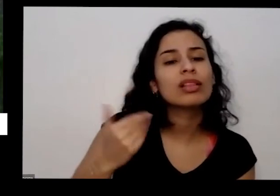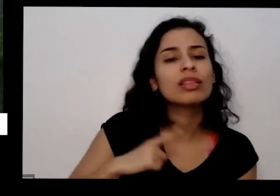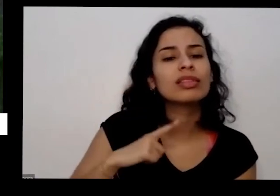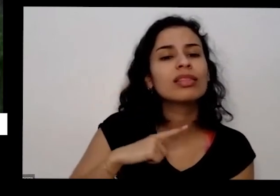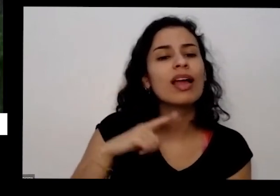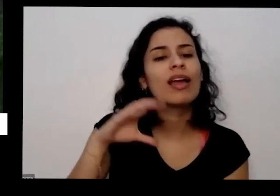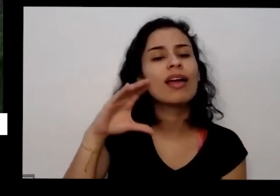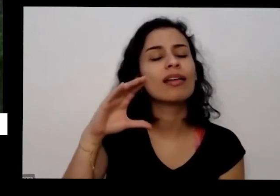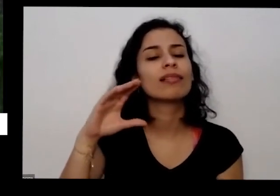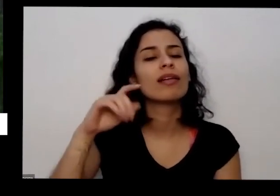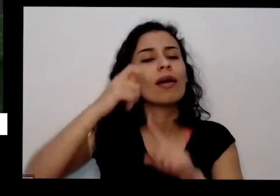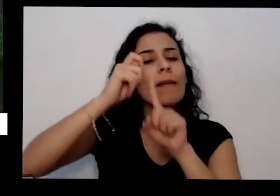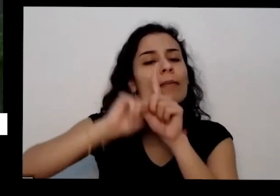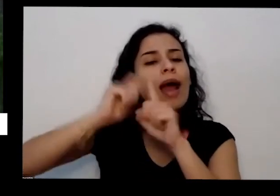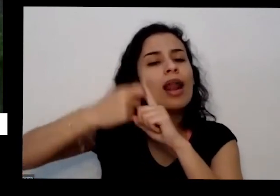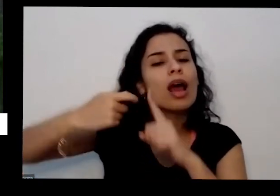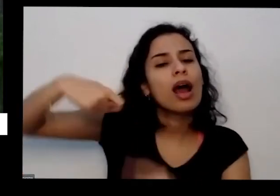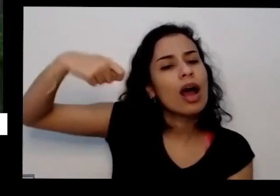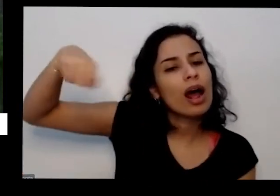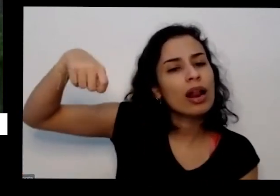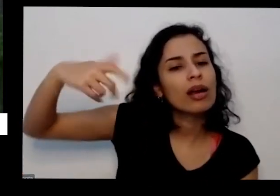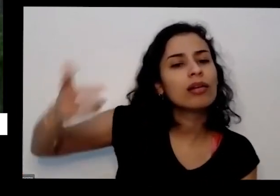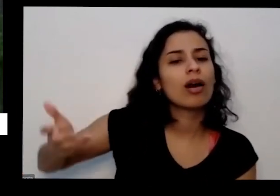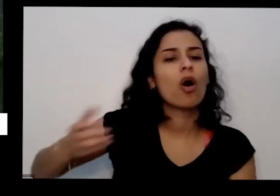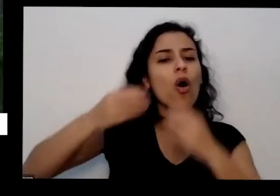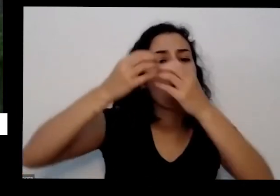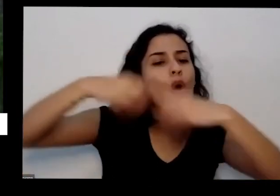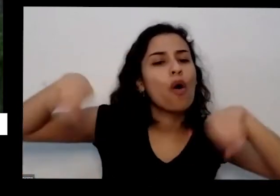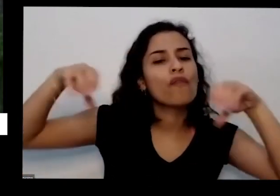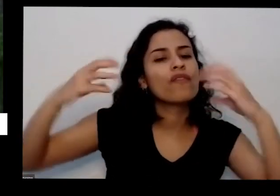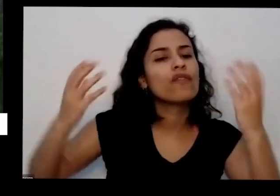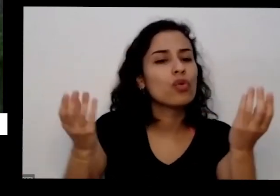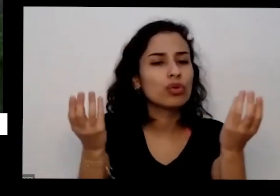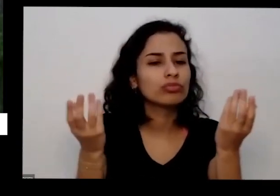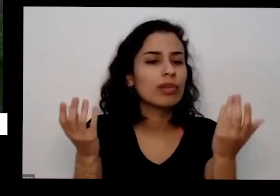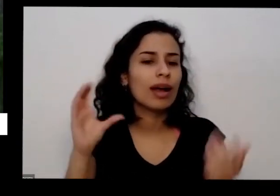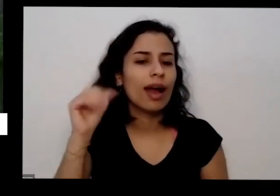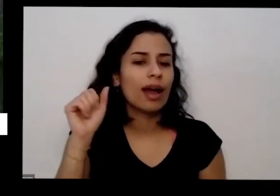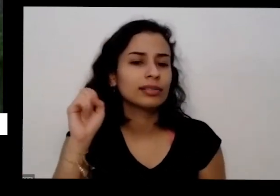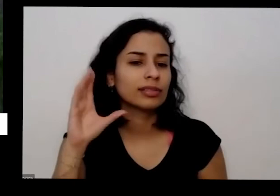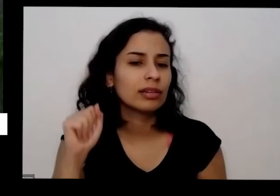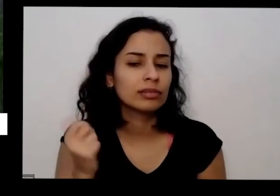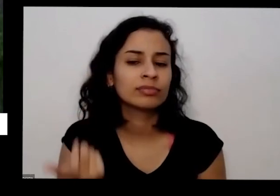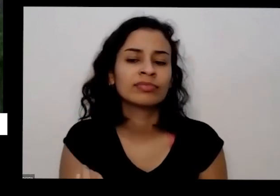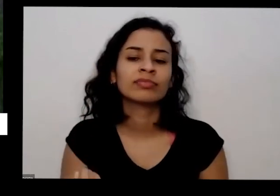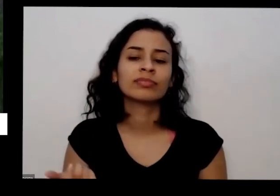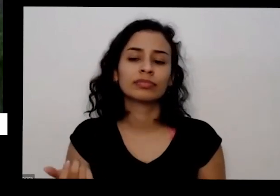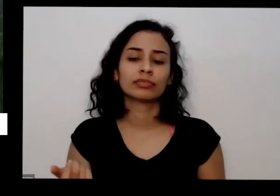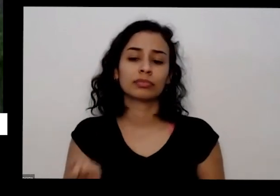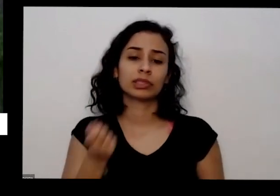de ovo que tem lá naquele dia né você tem você trabalha no lugar numa empresa uma repartição